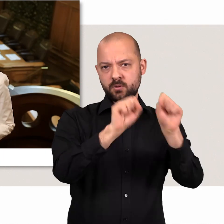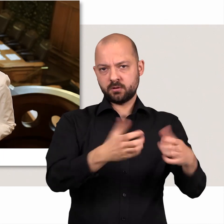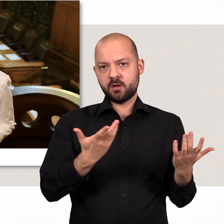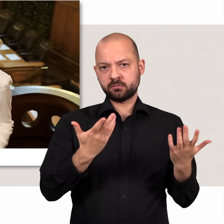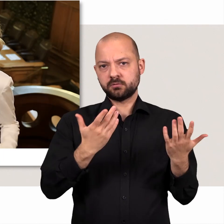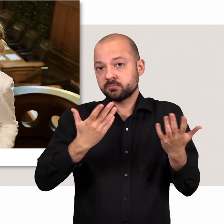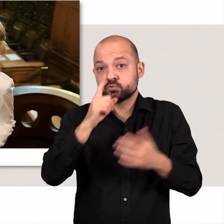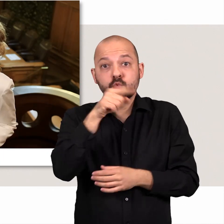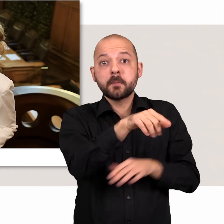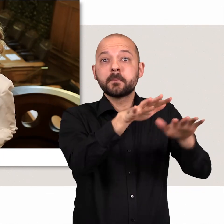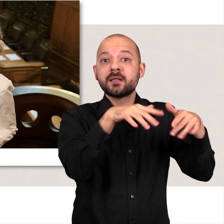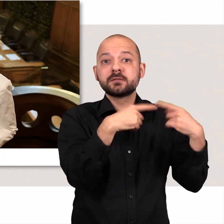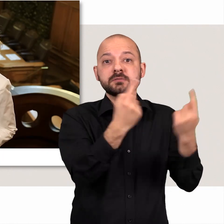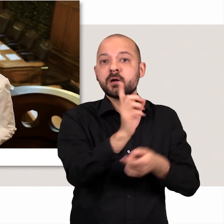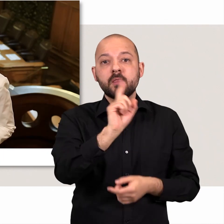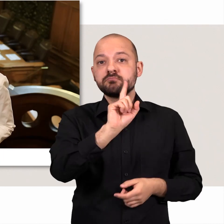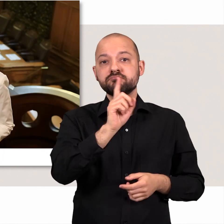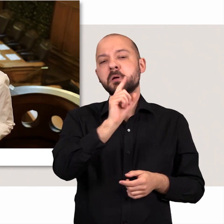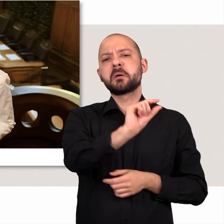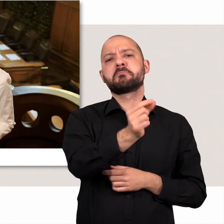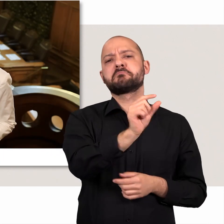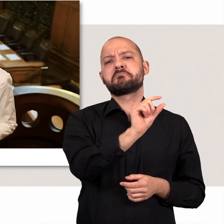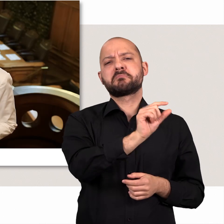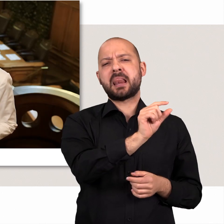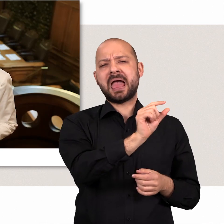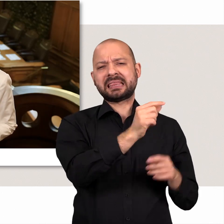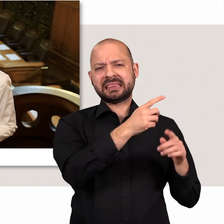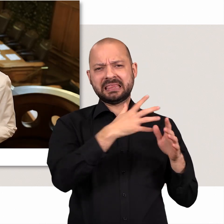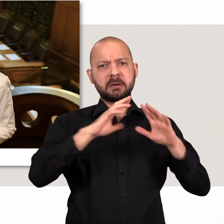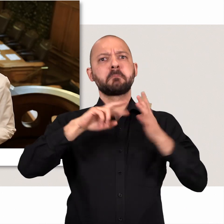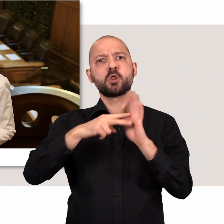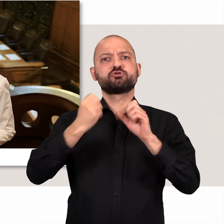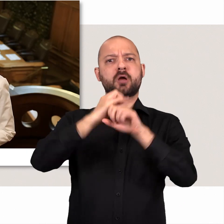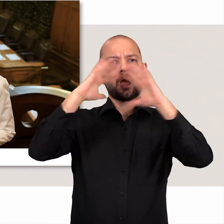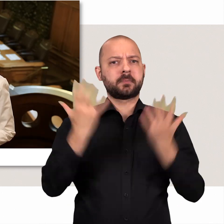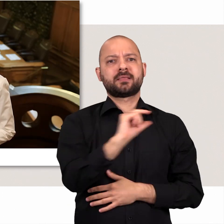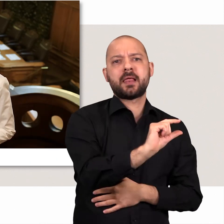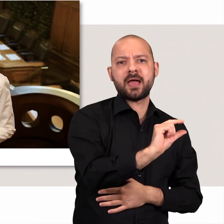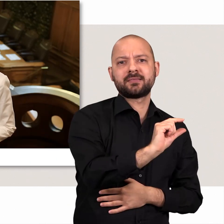Und das gilt übrigens nicht nur hier im Plenarsaal, denn das ist der zeitlich kleinste Teil unserer politischen Arbeit.